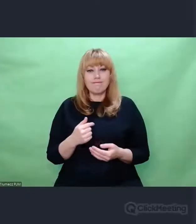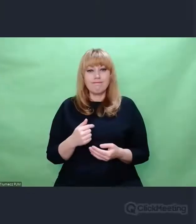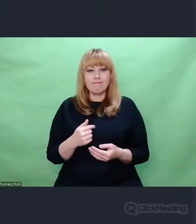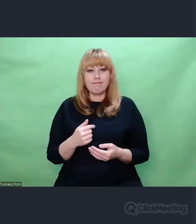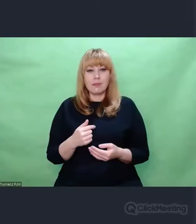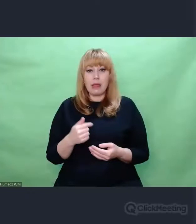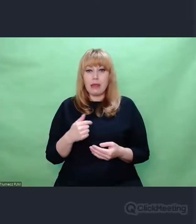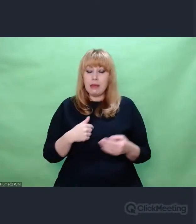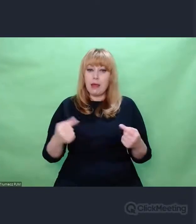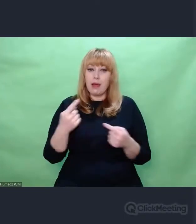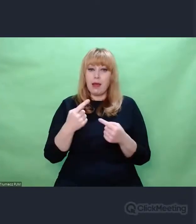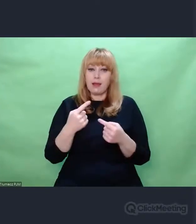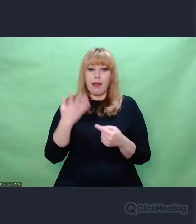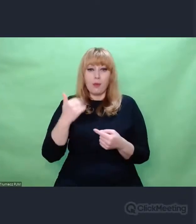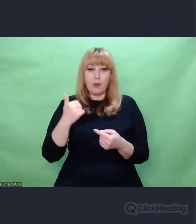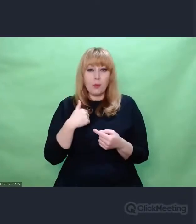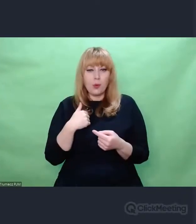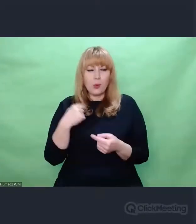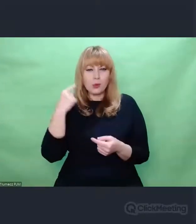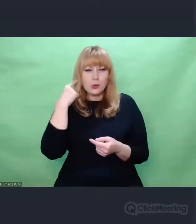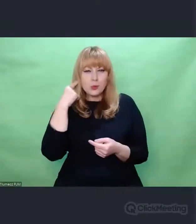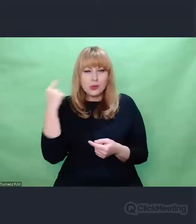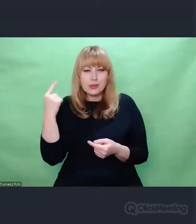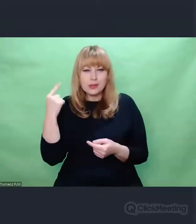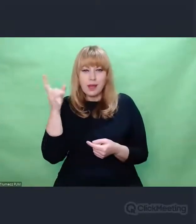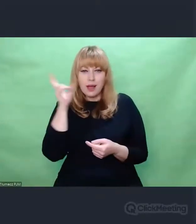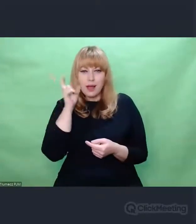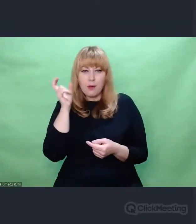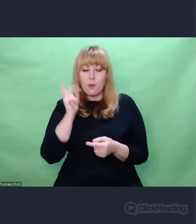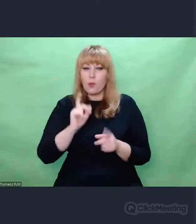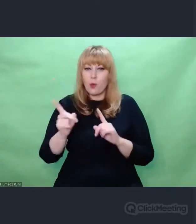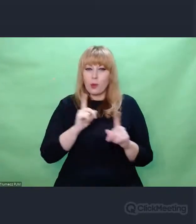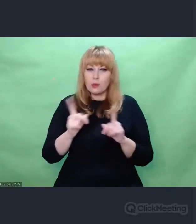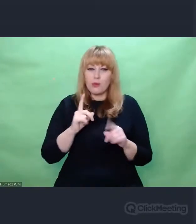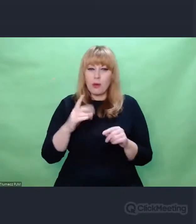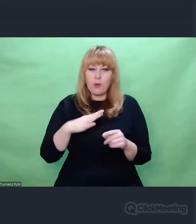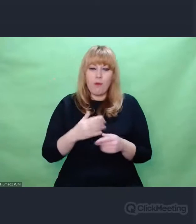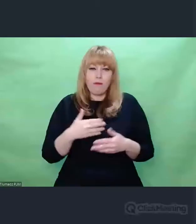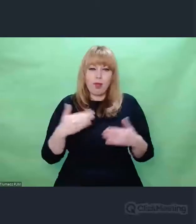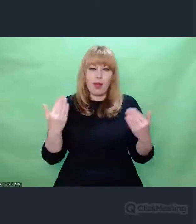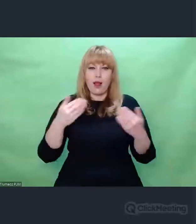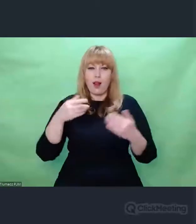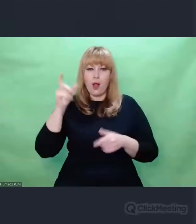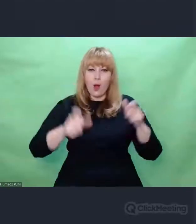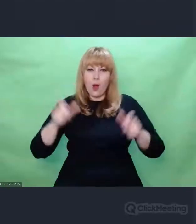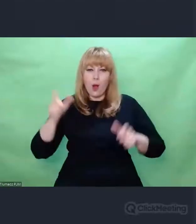Usłyszałem, kiedyś takie zdanie, bo rozmawiałem z wieloma osobami na temat Enigmy właśnie w kontekście artystycznym -